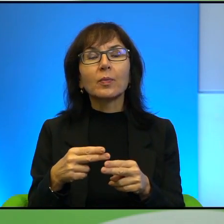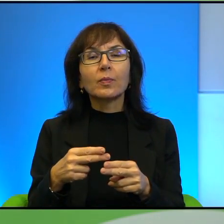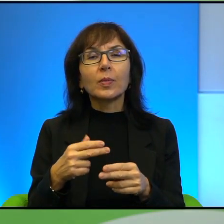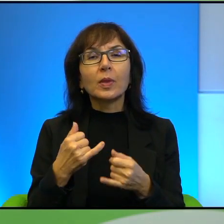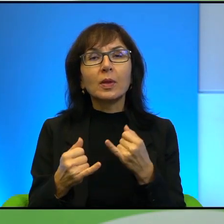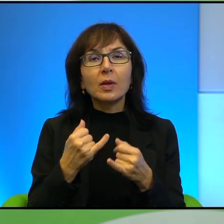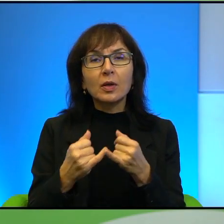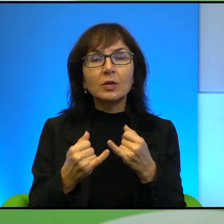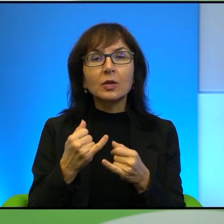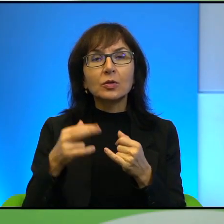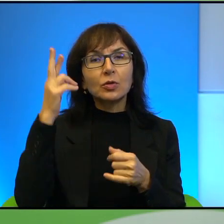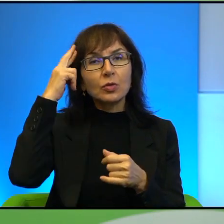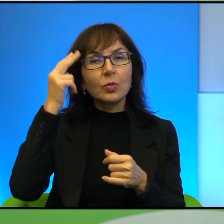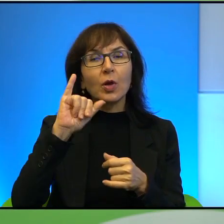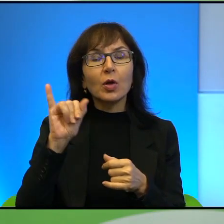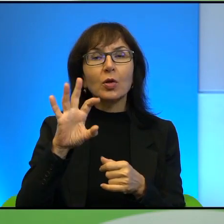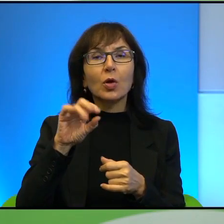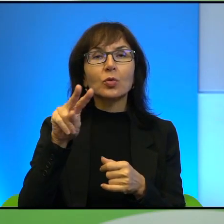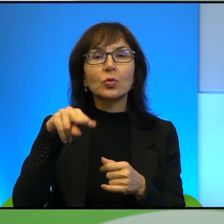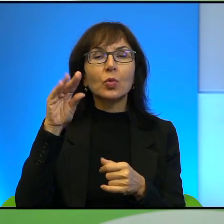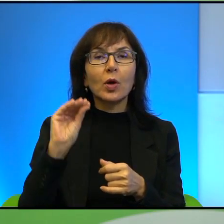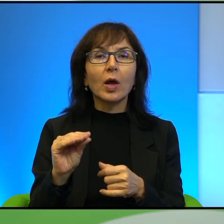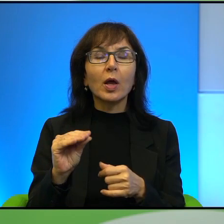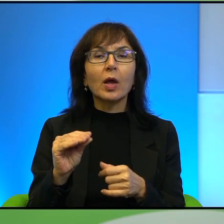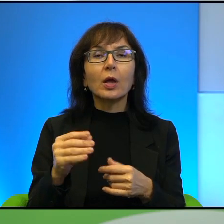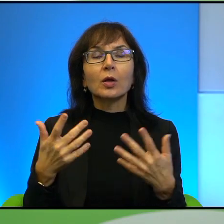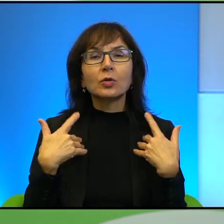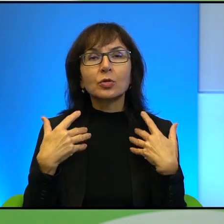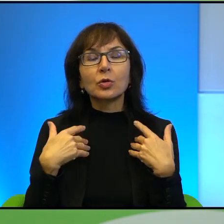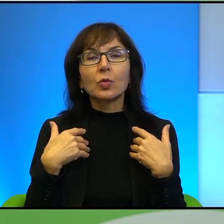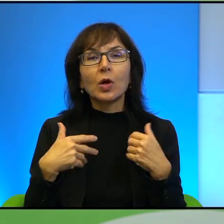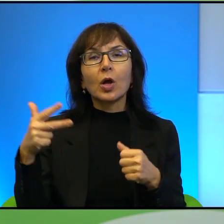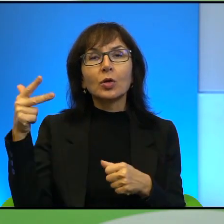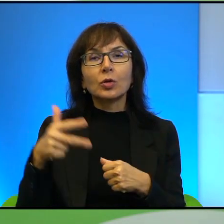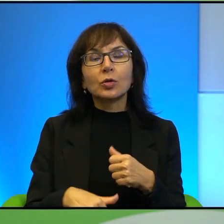uświadomimy, że Jozue żył ponad 3000 lat temu, to od tych wnuków tutaj,